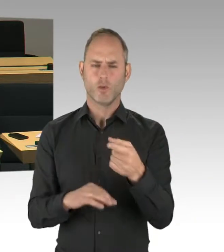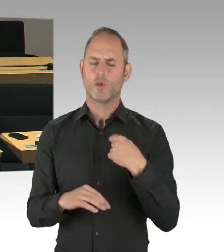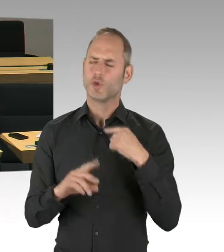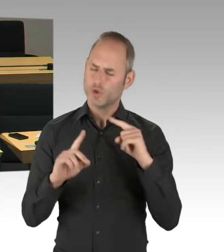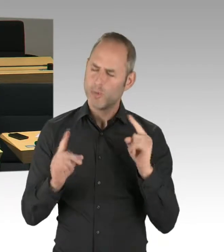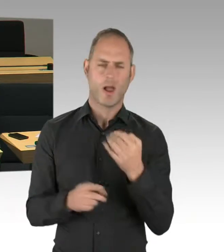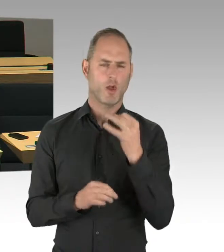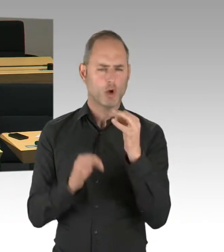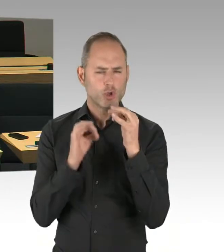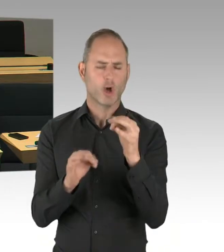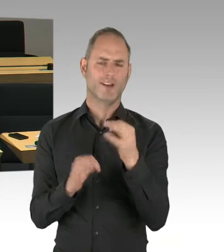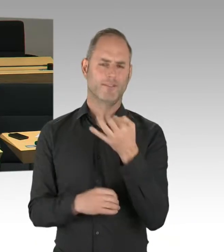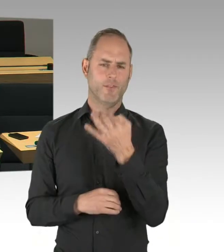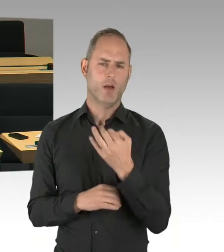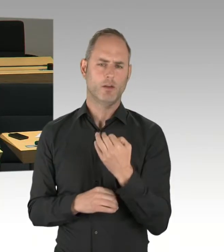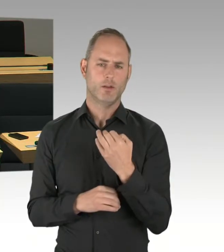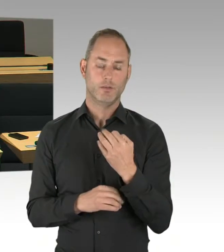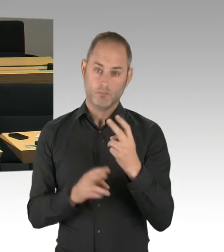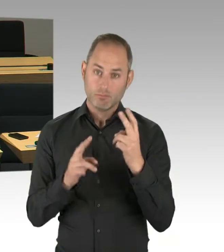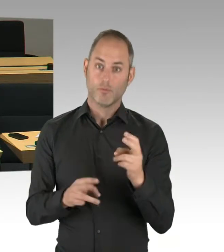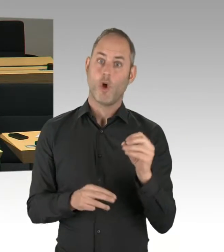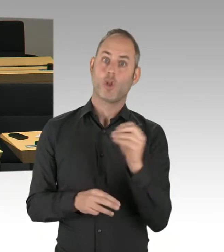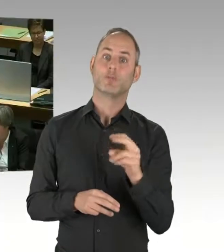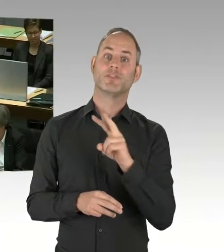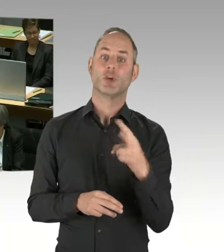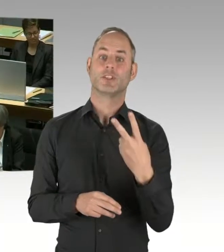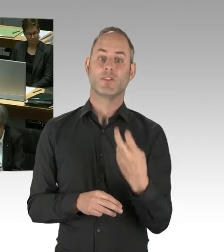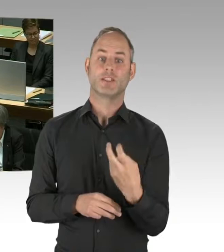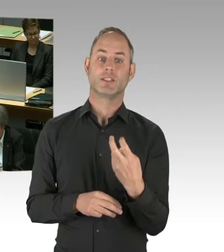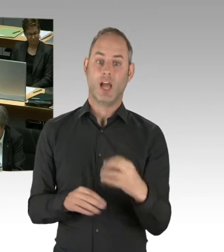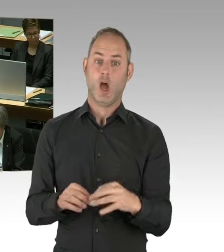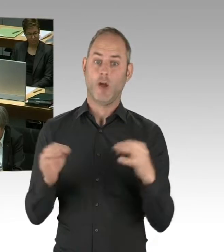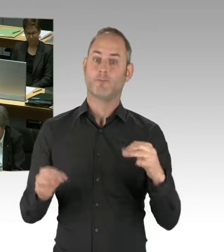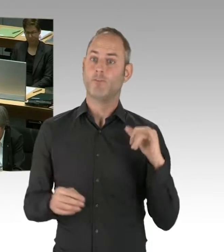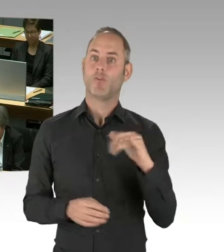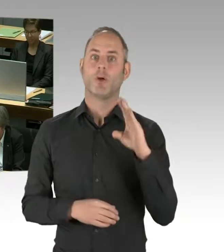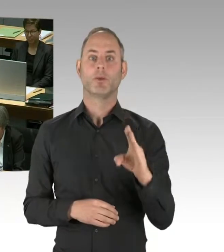(Präsidium) Herr Senator, das geht ja schnell zu beantworten.